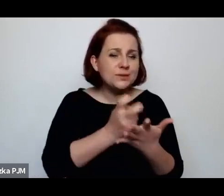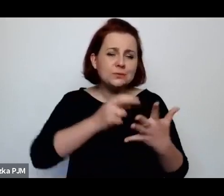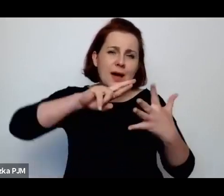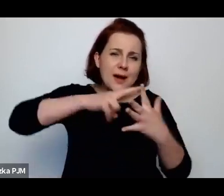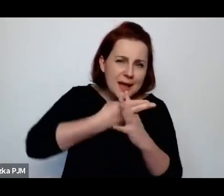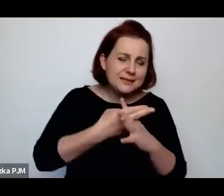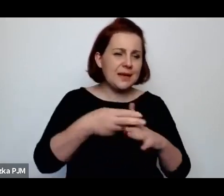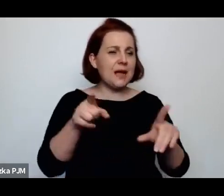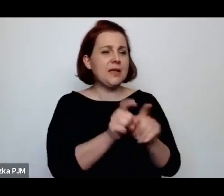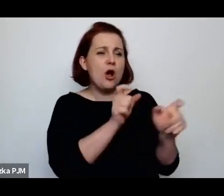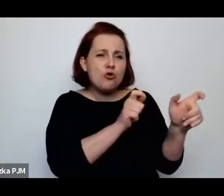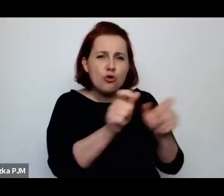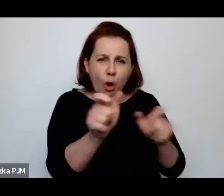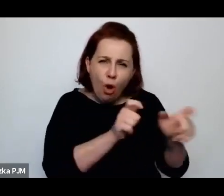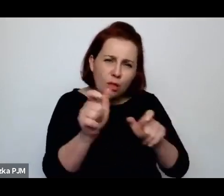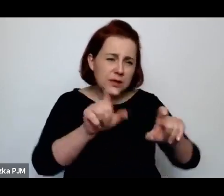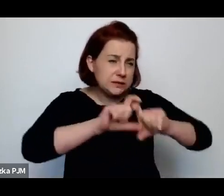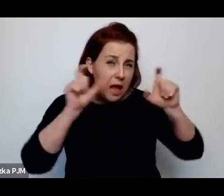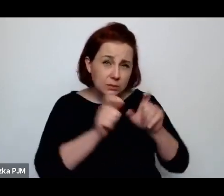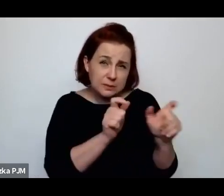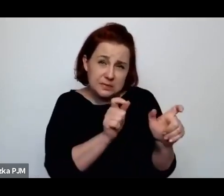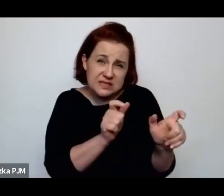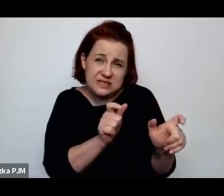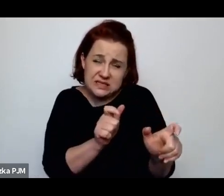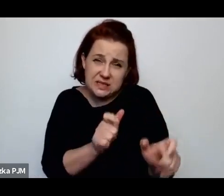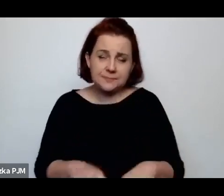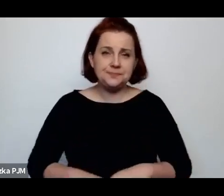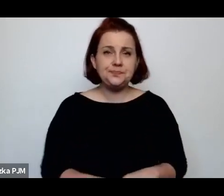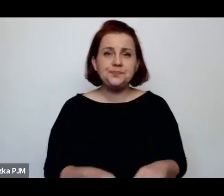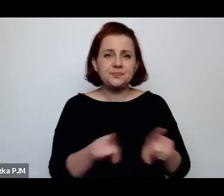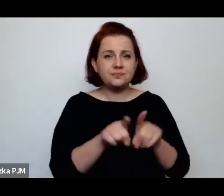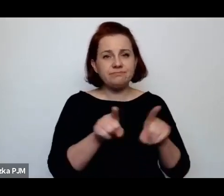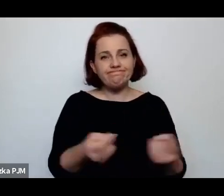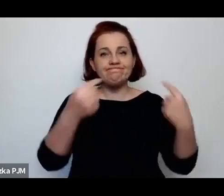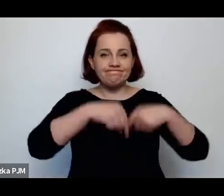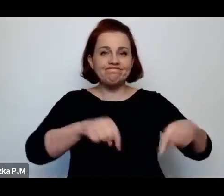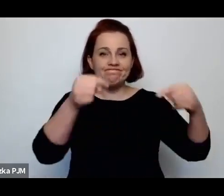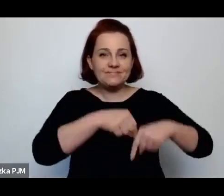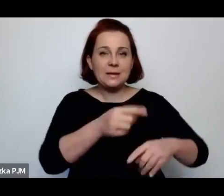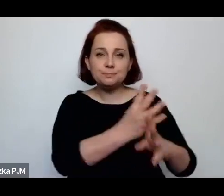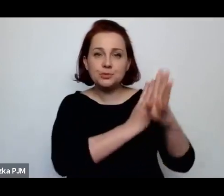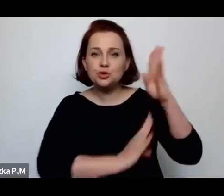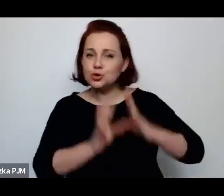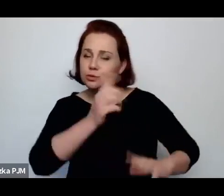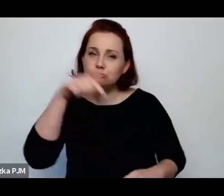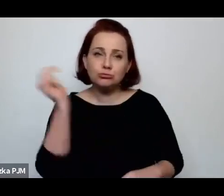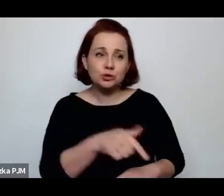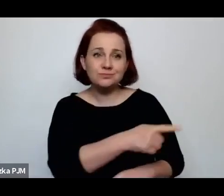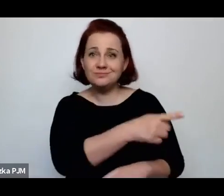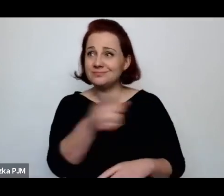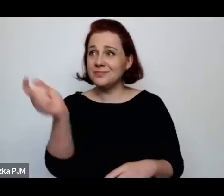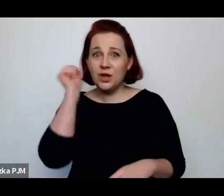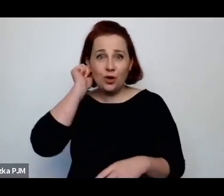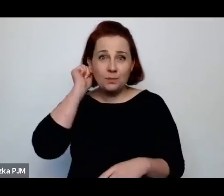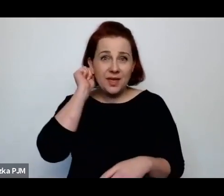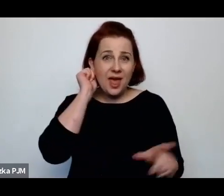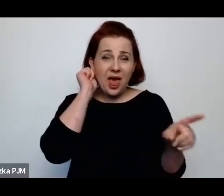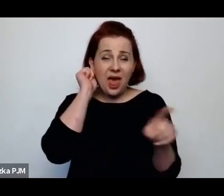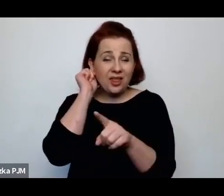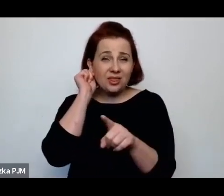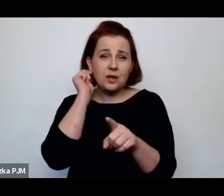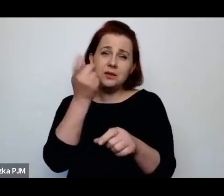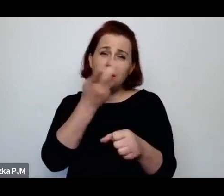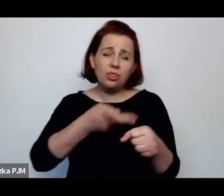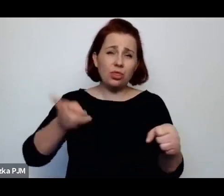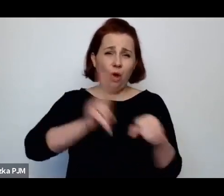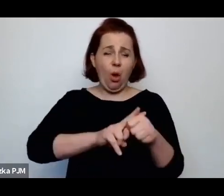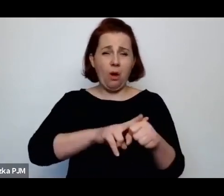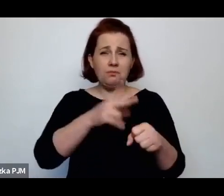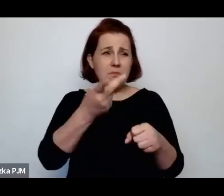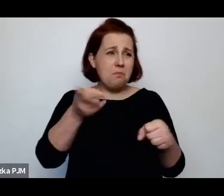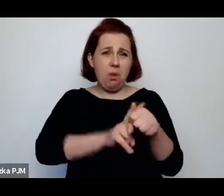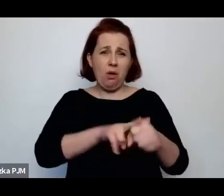przechodzenia przez te tzw. przychodnie, te kobiety były zupełnie jeszcze dodatkowo sponiewierane.